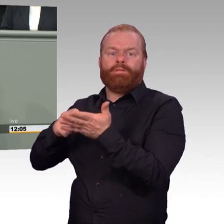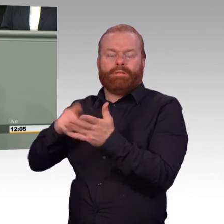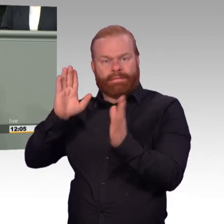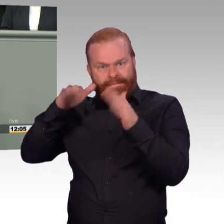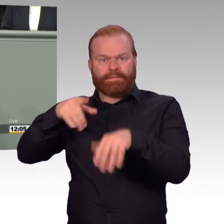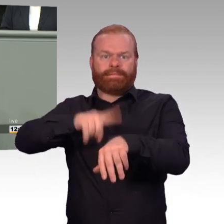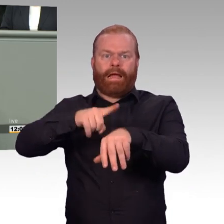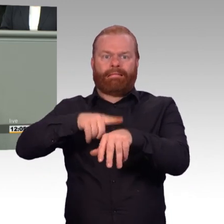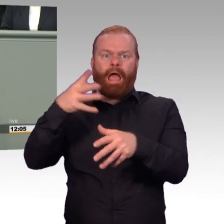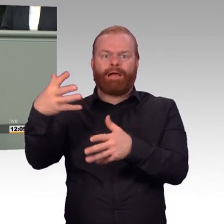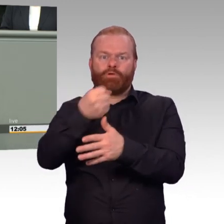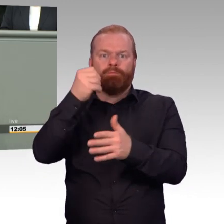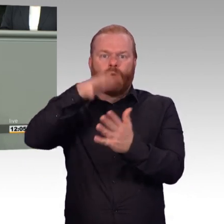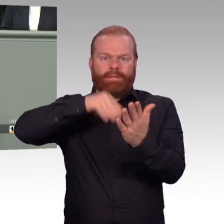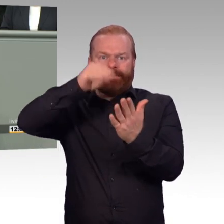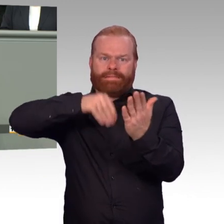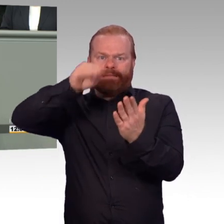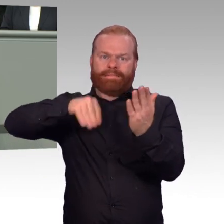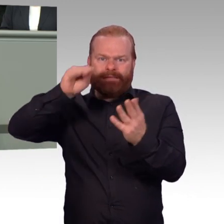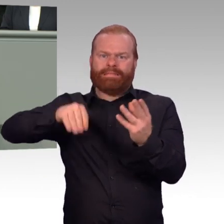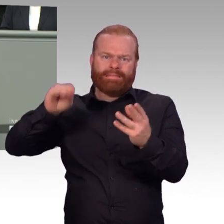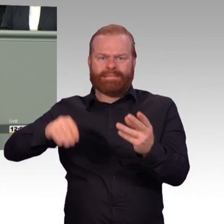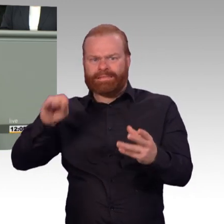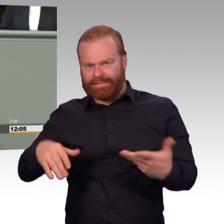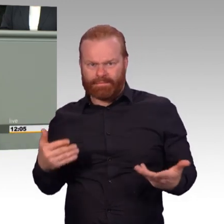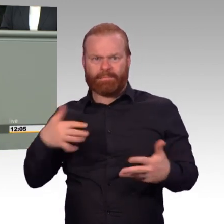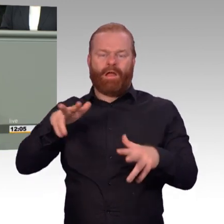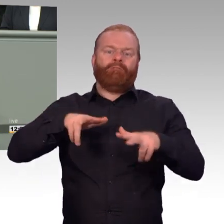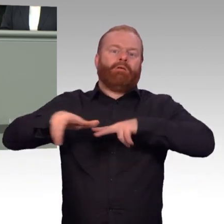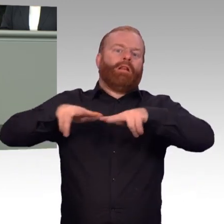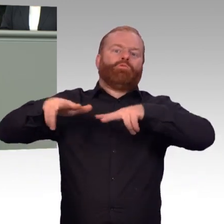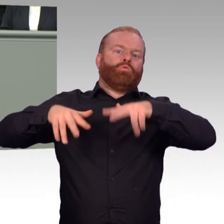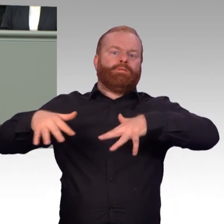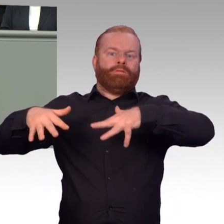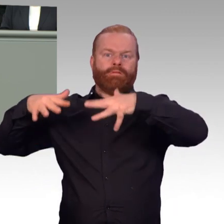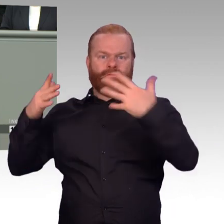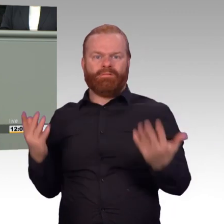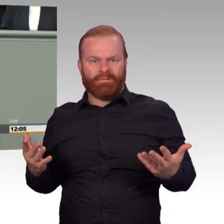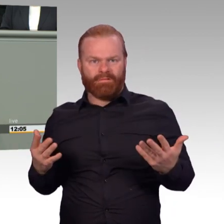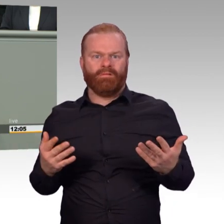und welche Aufgabe sie letztendlich erfüllen muss. (Beifall) Die soldatische Lebensrealität sieht heute so aus,